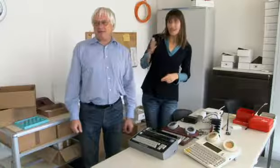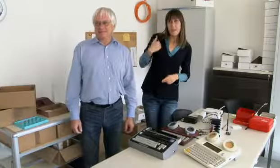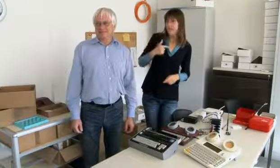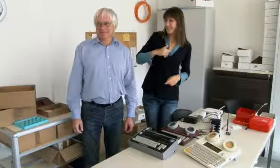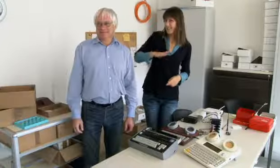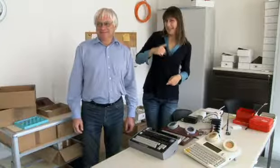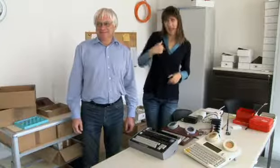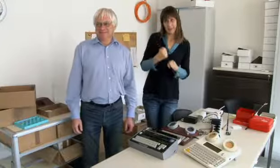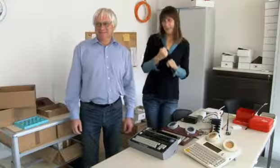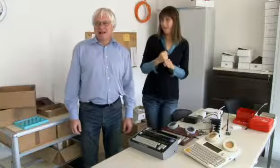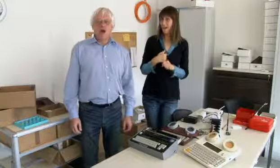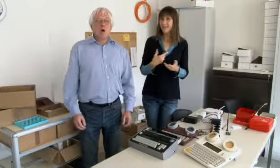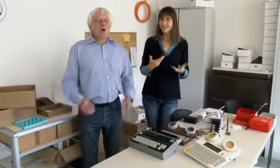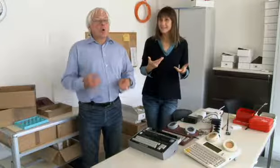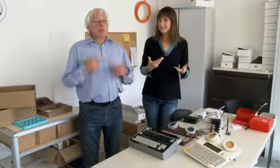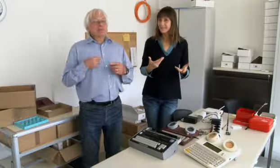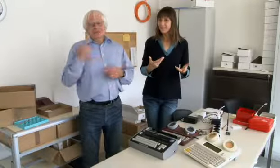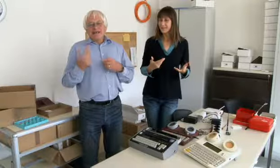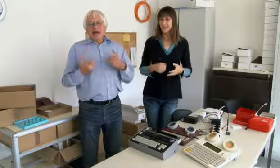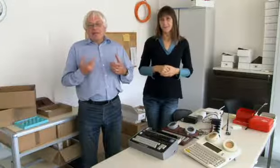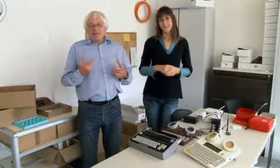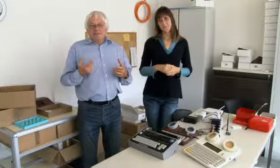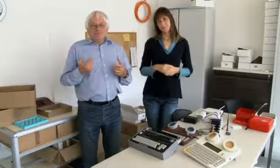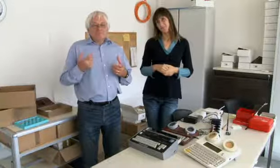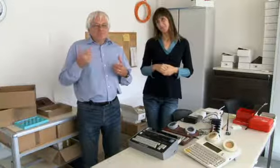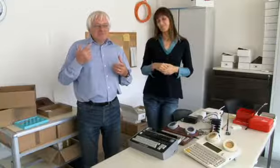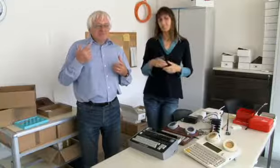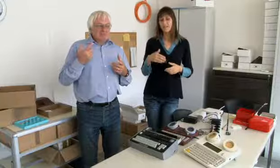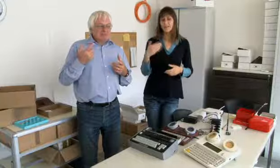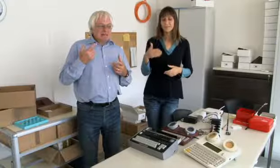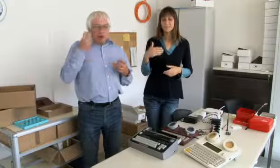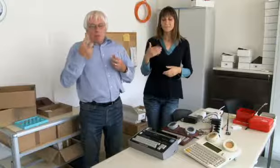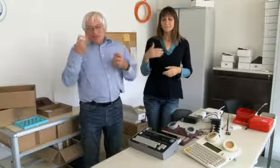habe ich das nicht so gerne gemacht.